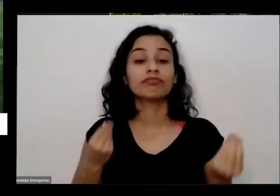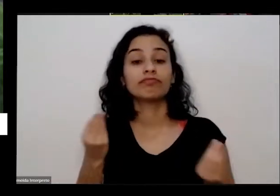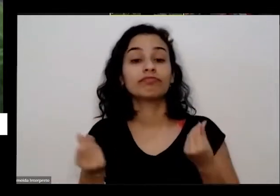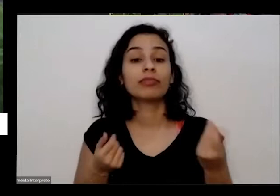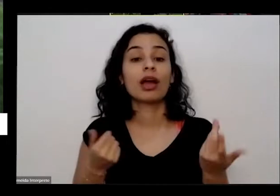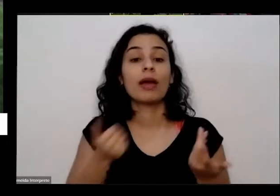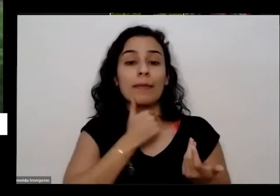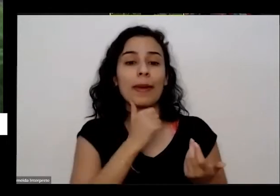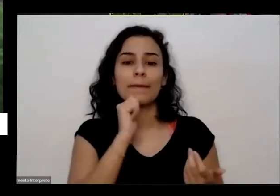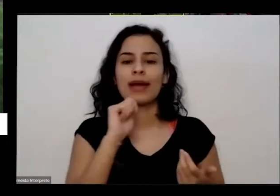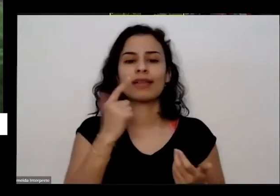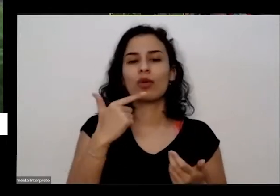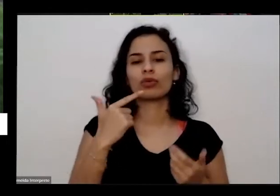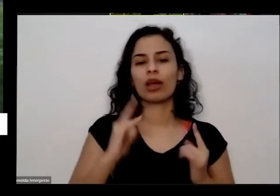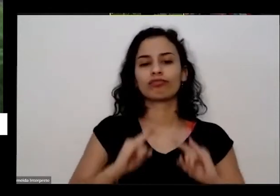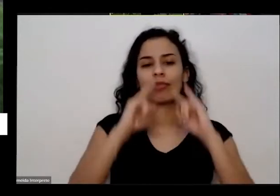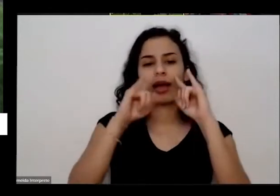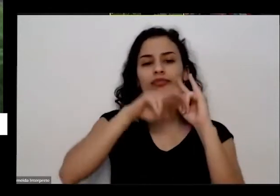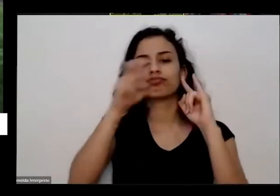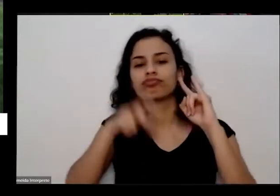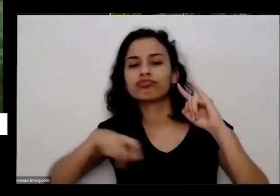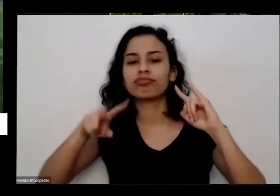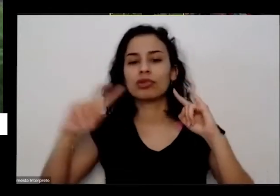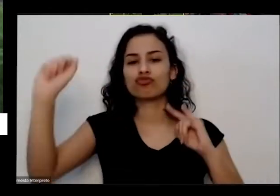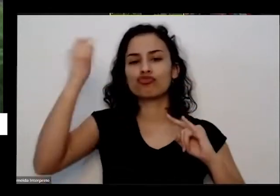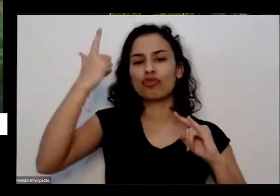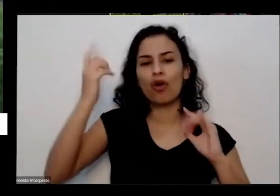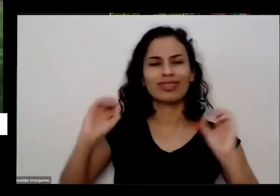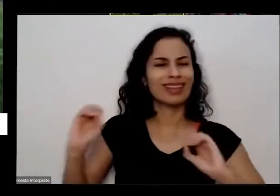da cedo para ele mas não queria tomar só não queria fazer nada já idosa e vou querer fazer